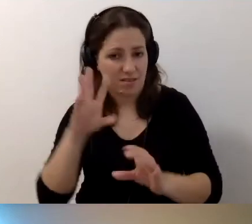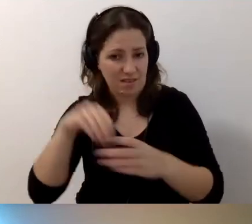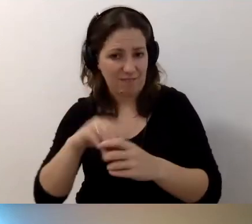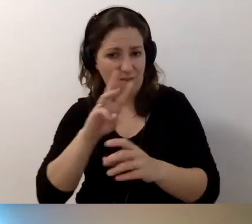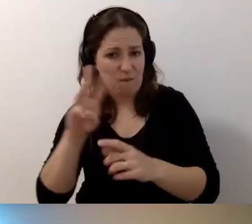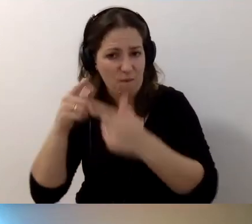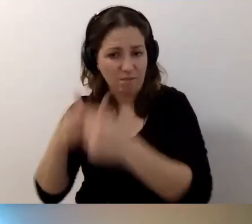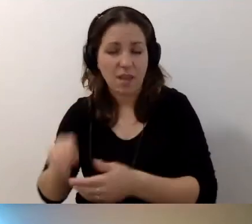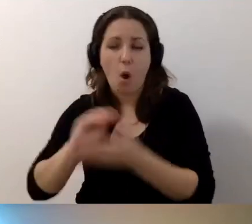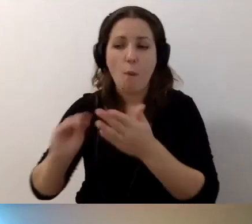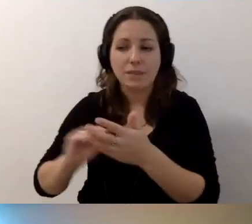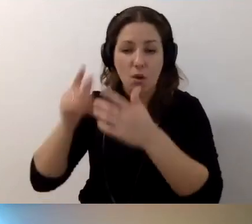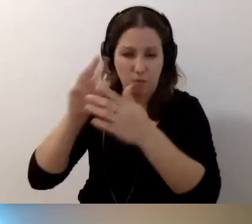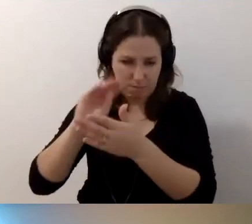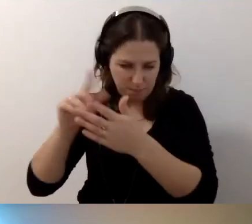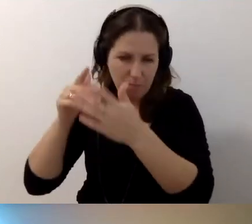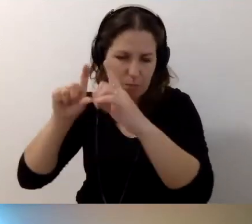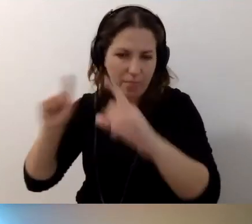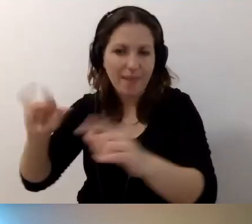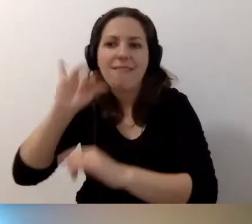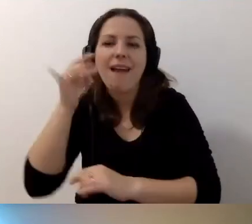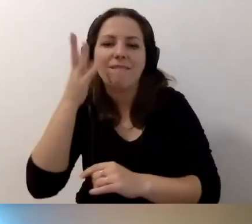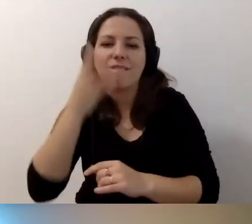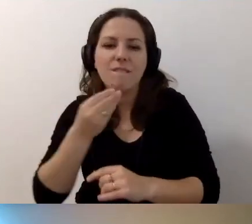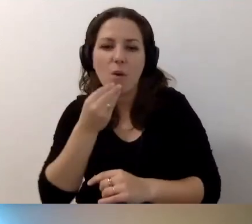Opisujesz budynek, jak wygląda. Jest schodołaz.